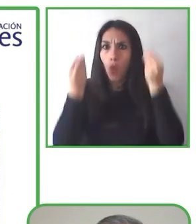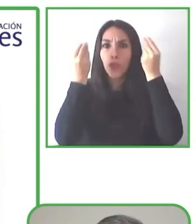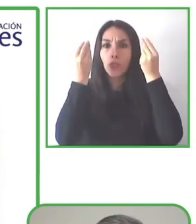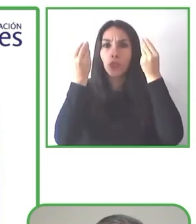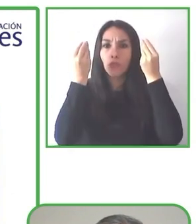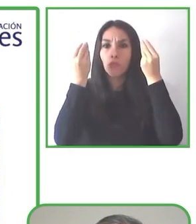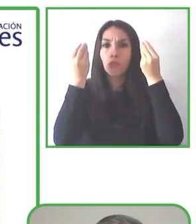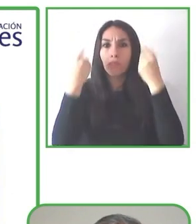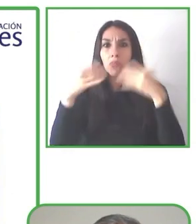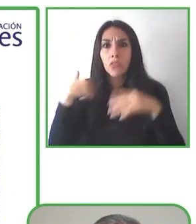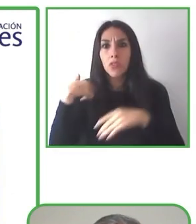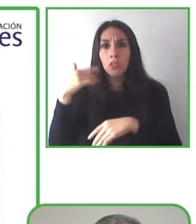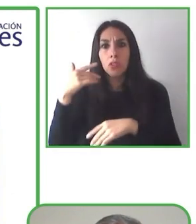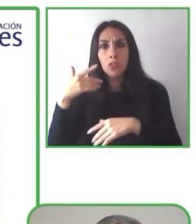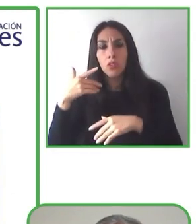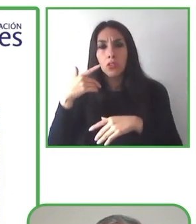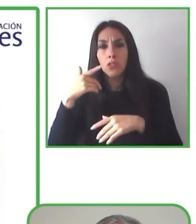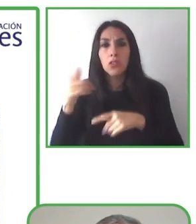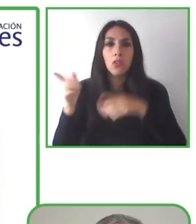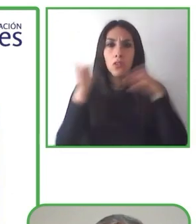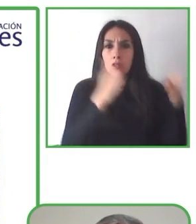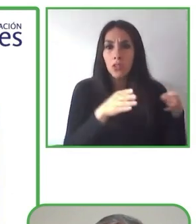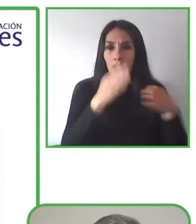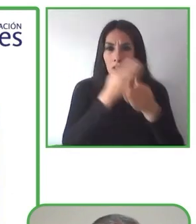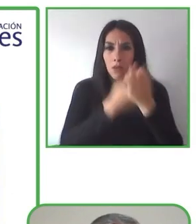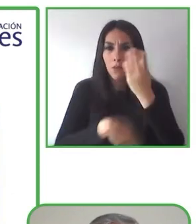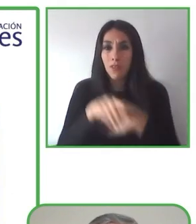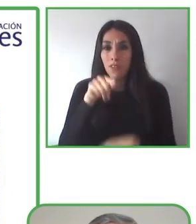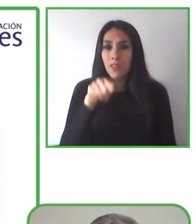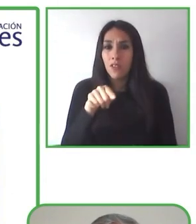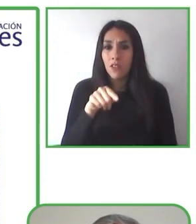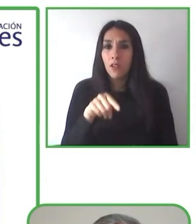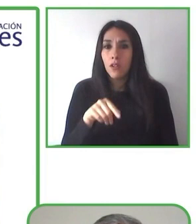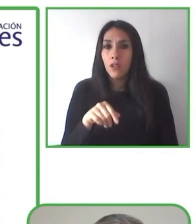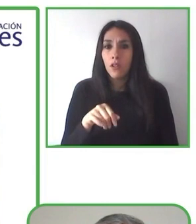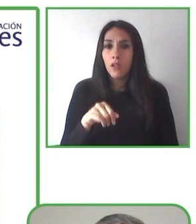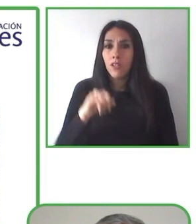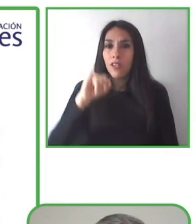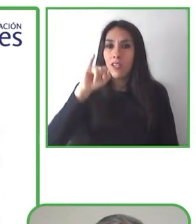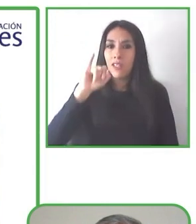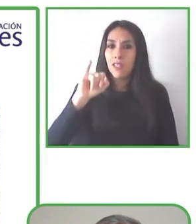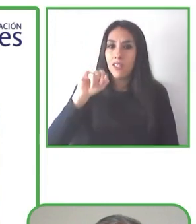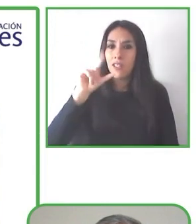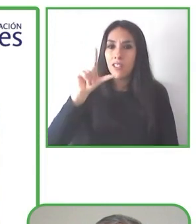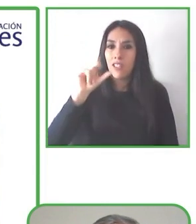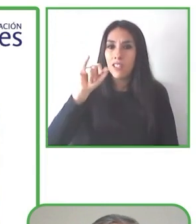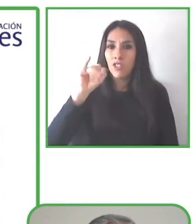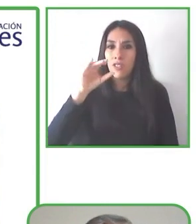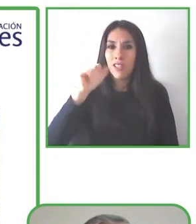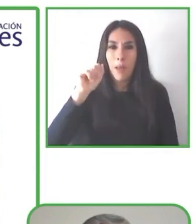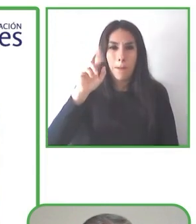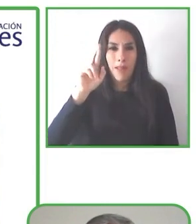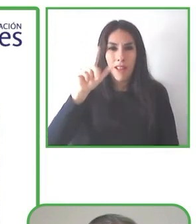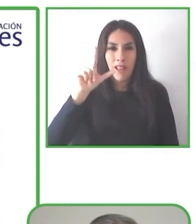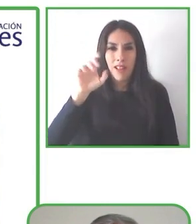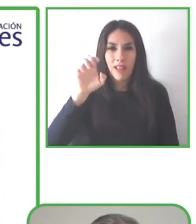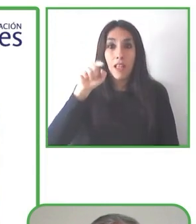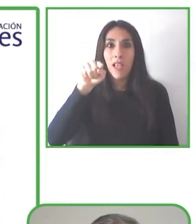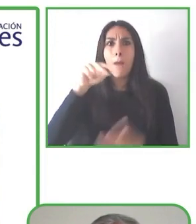vio volcanes en el Océano Pacífico y estaba muy feliz. Y Globe4all es felicidad.